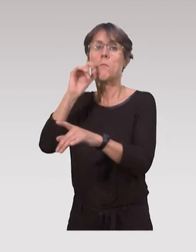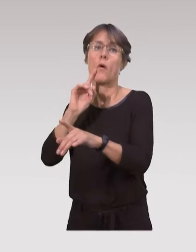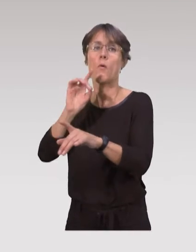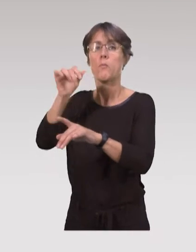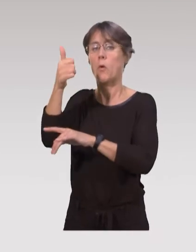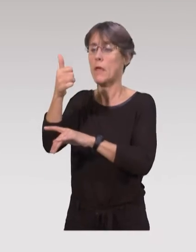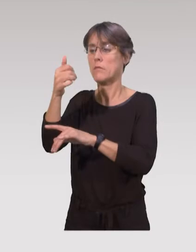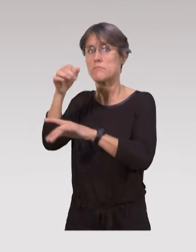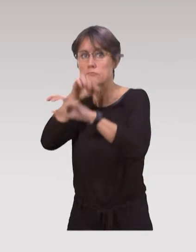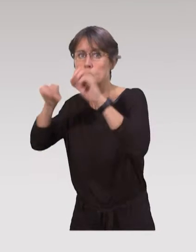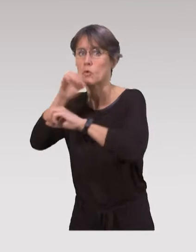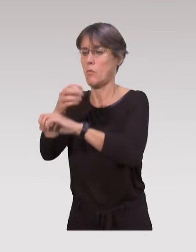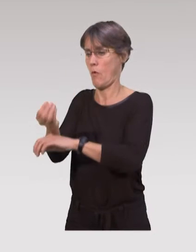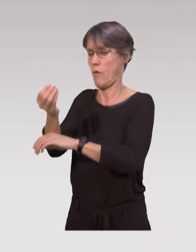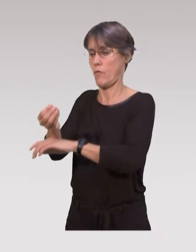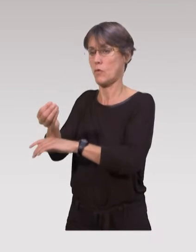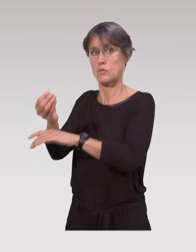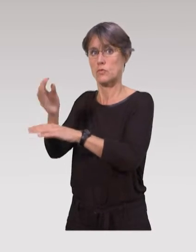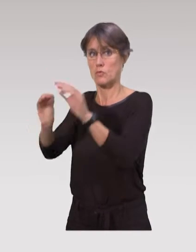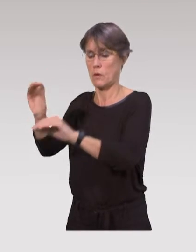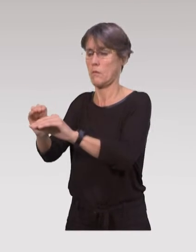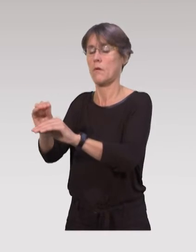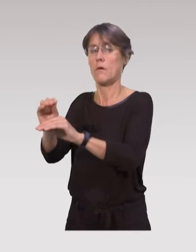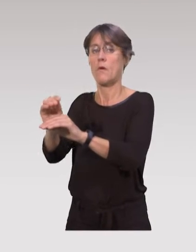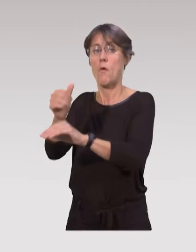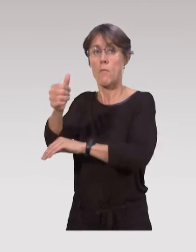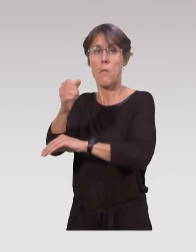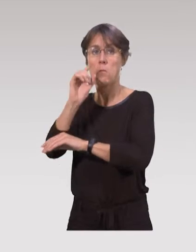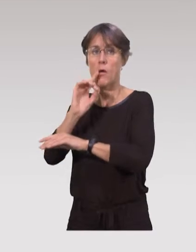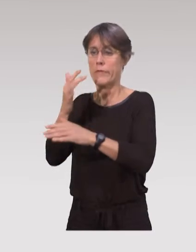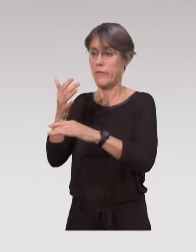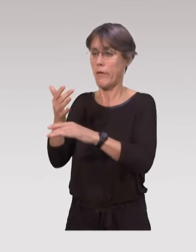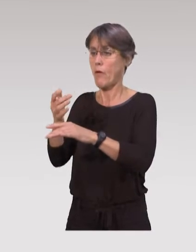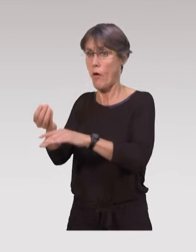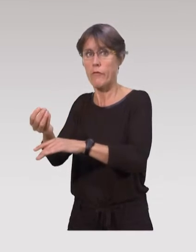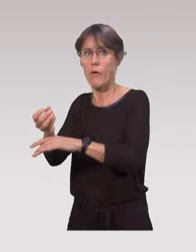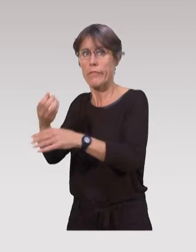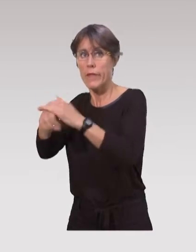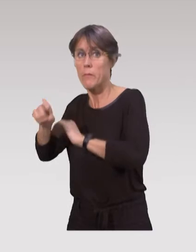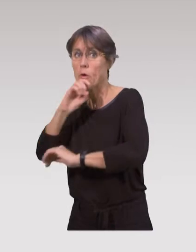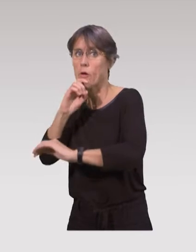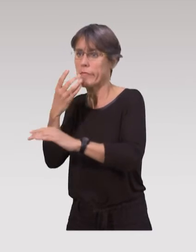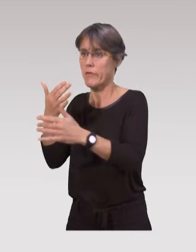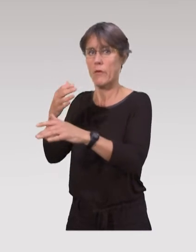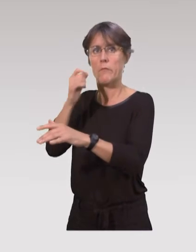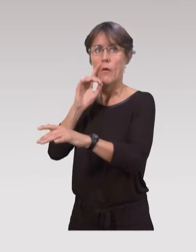dans les soins des enfants et se préparent d’ailleurs avant la naissance.